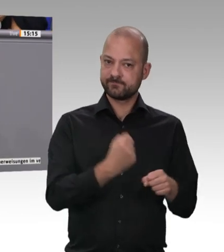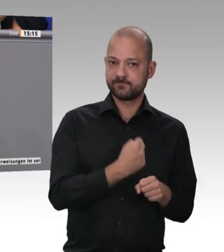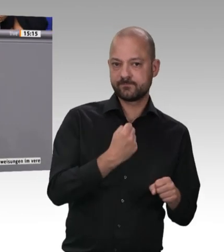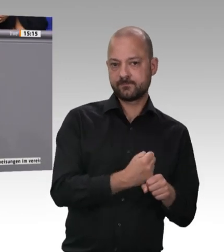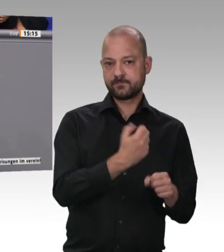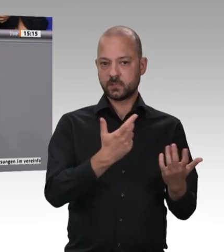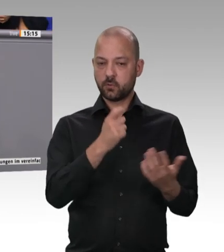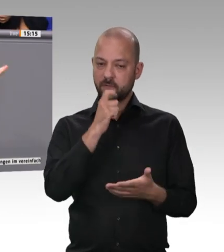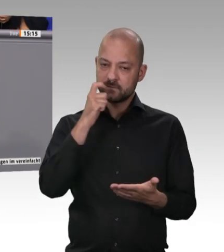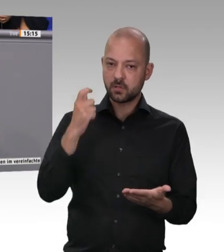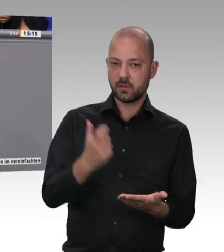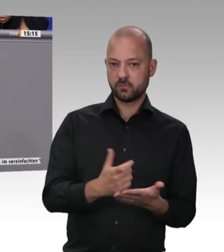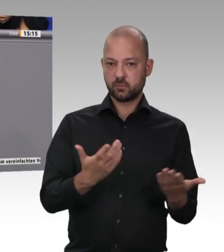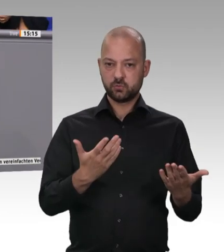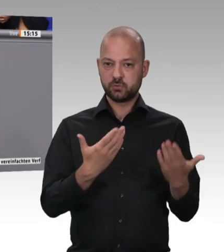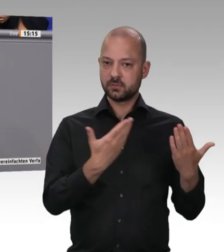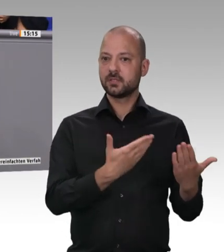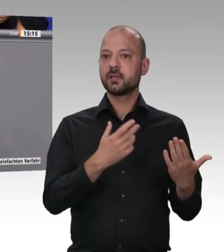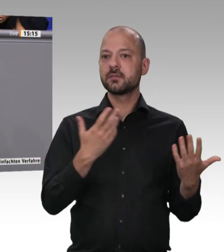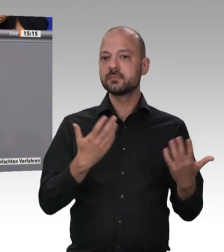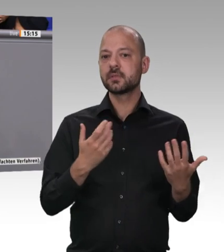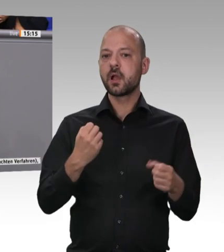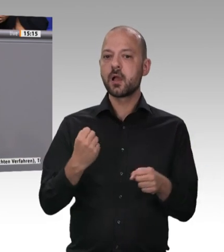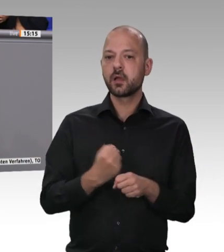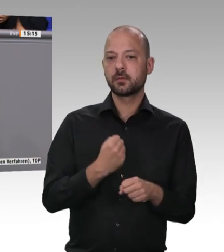Dankeschön für seinen klaren und eindeutigen Bericht!